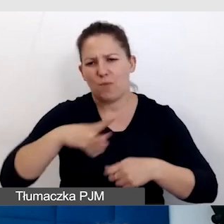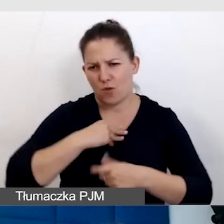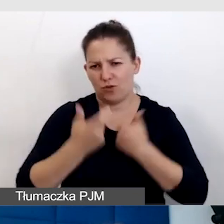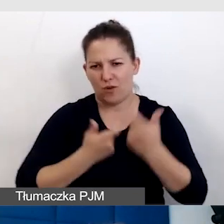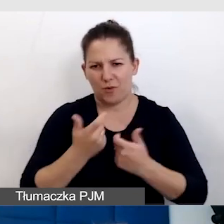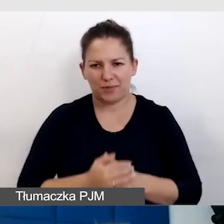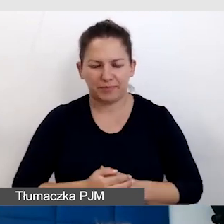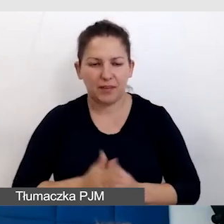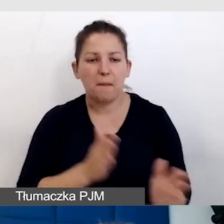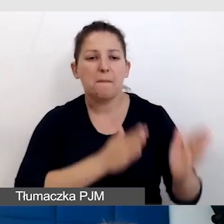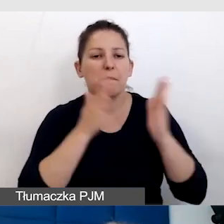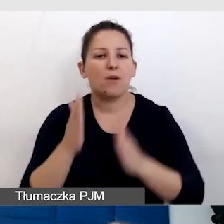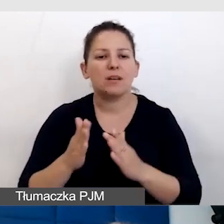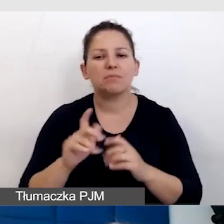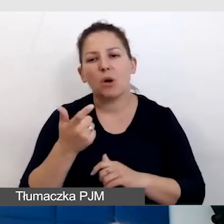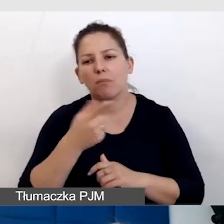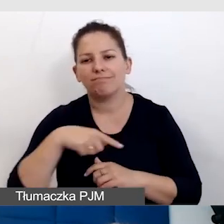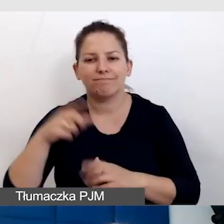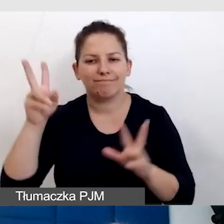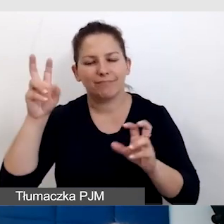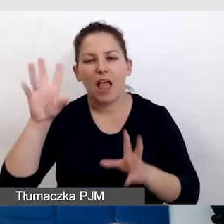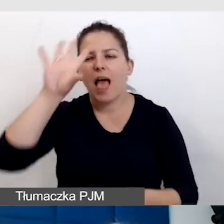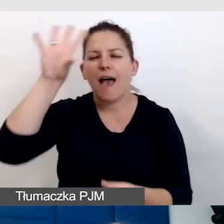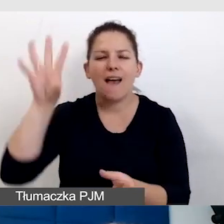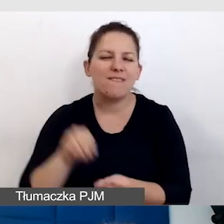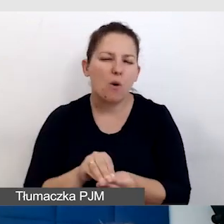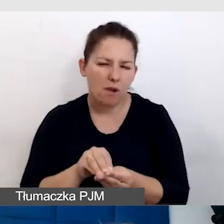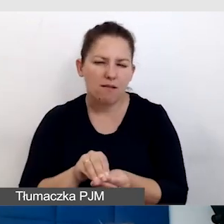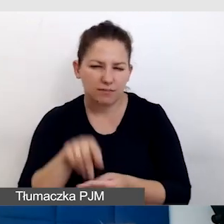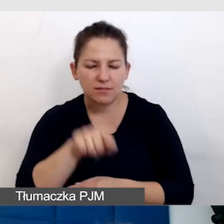Potem coś, co się mądrze nazywa „ewaluacja”. Trzeba sprawdzić,